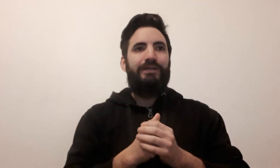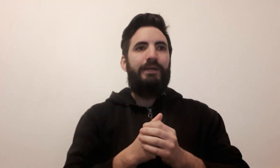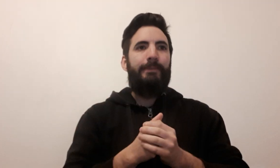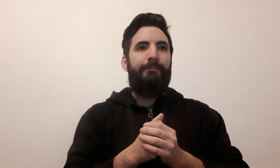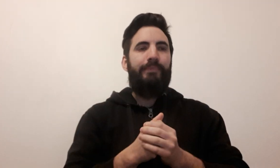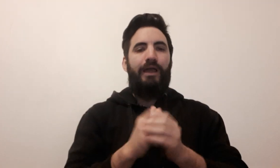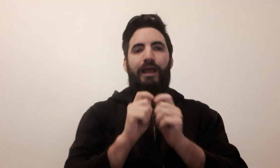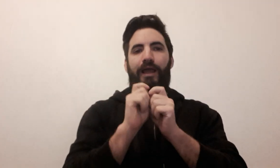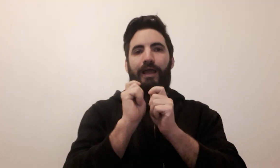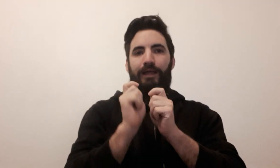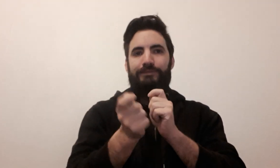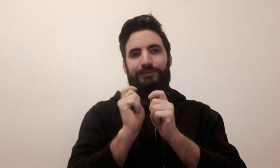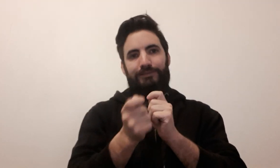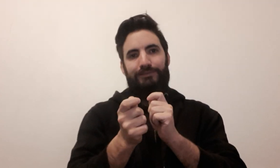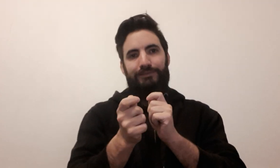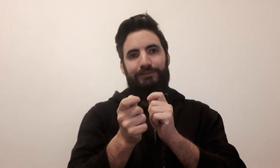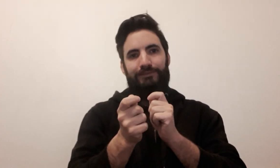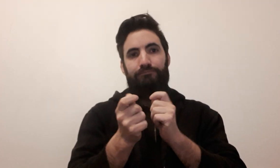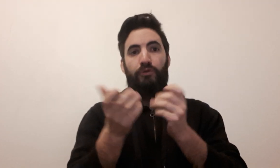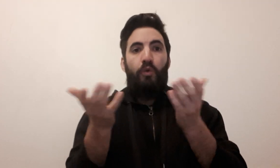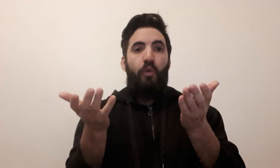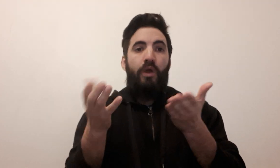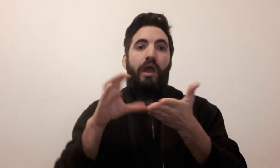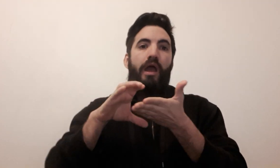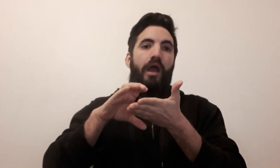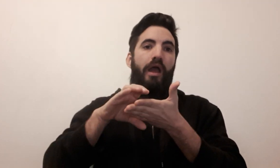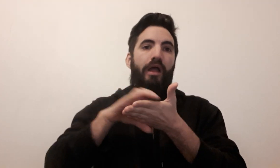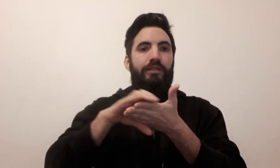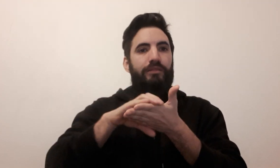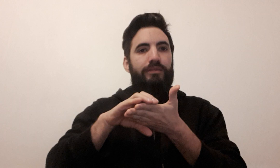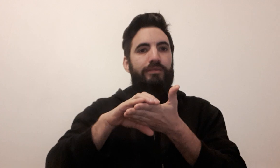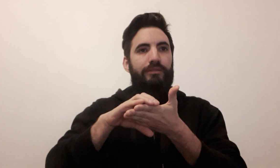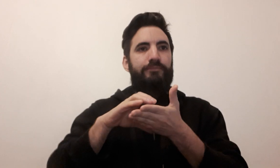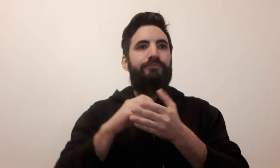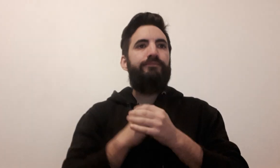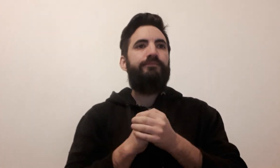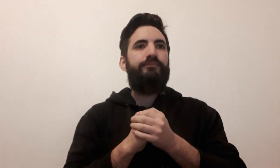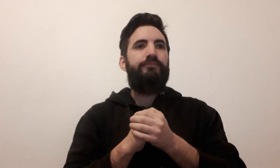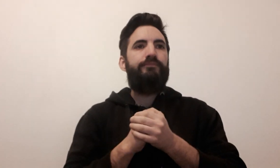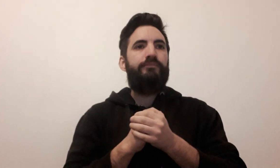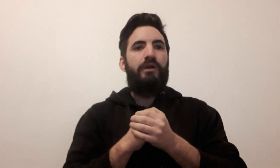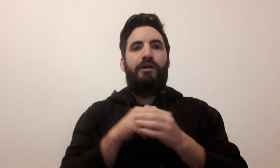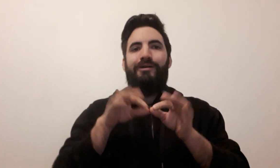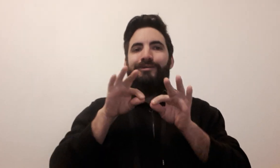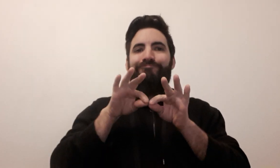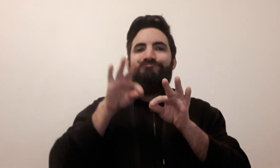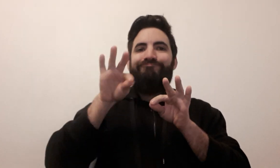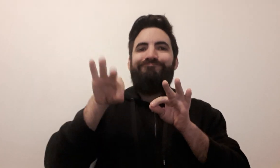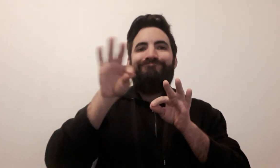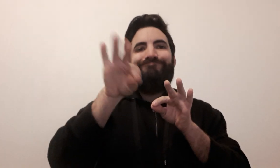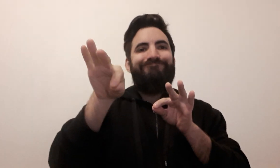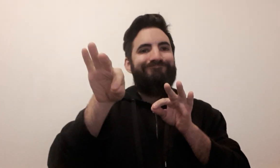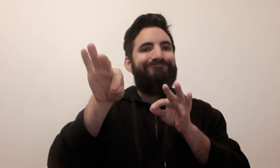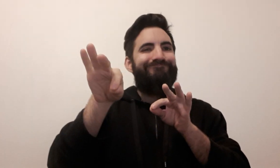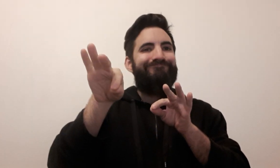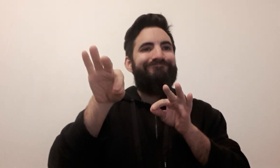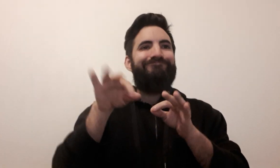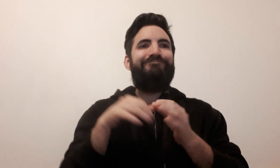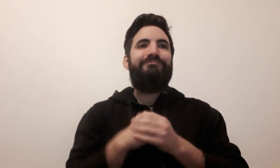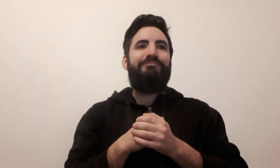carte (2 signes possibles) pion